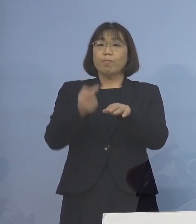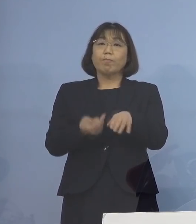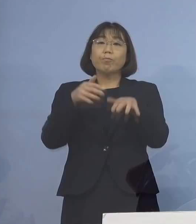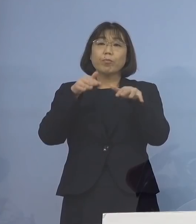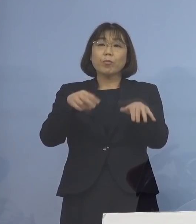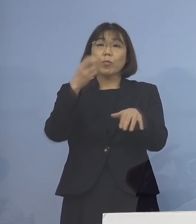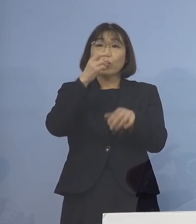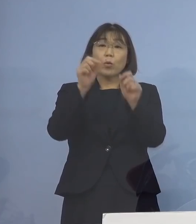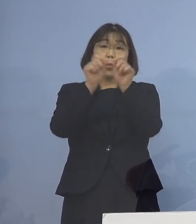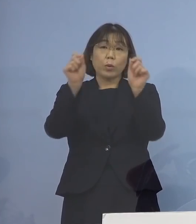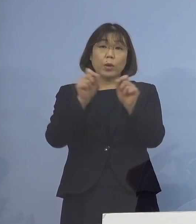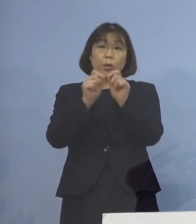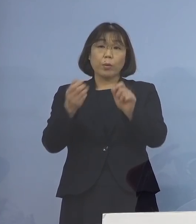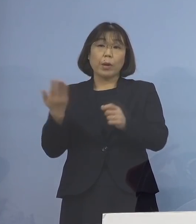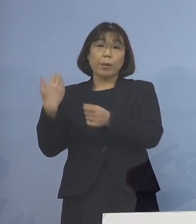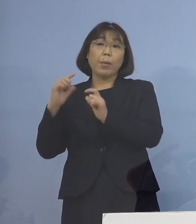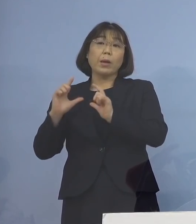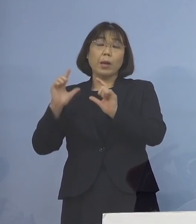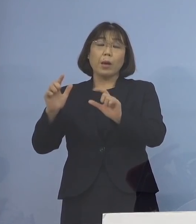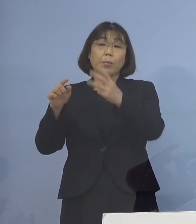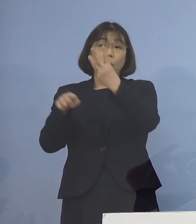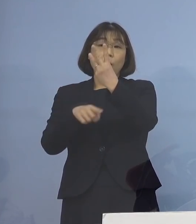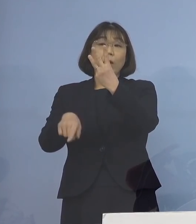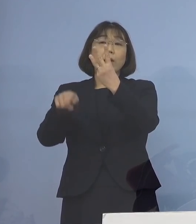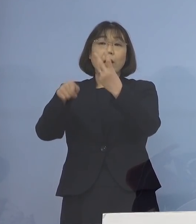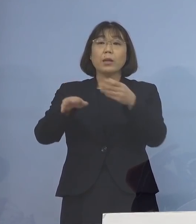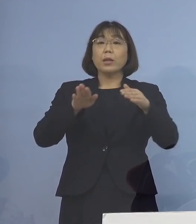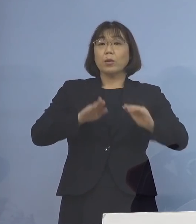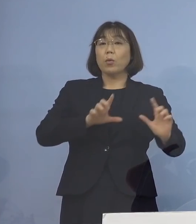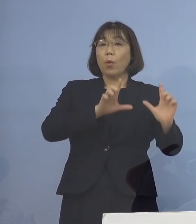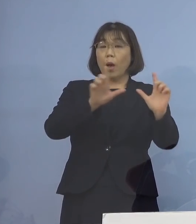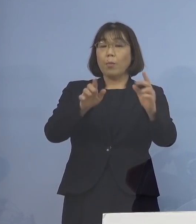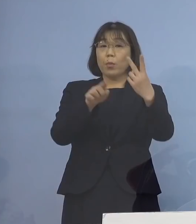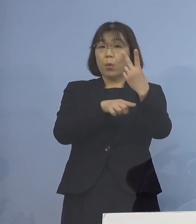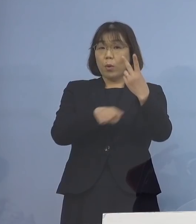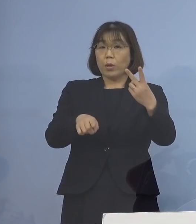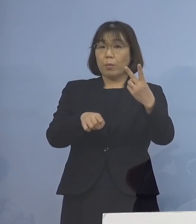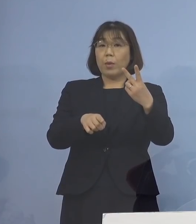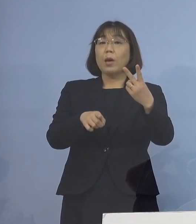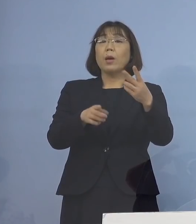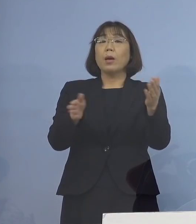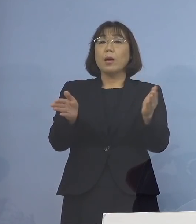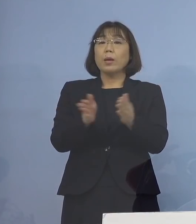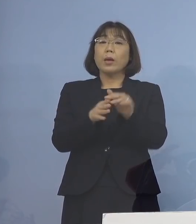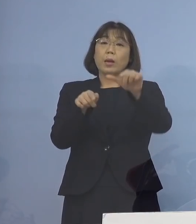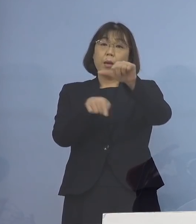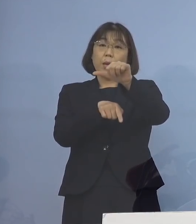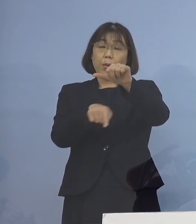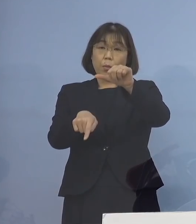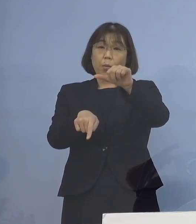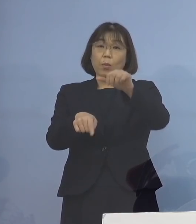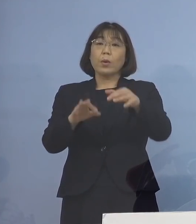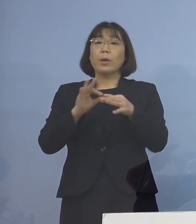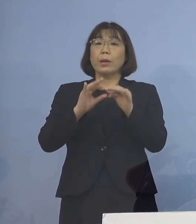これまで発表した3名に 本日発表の2名を加えた計5名の感染者が